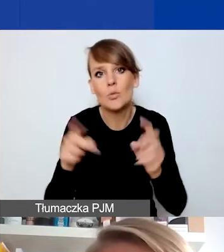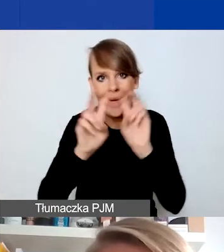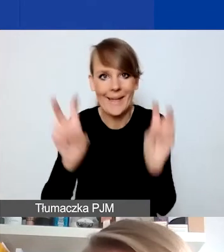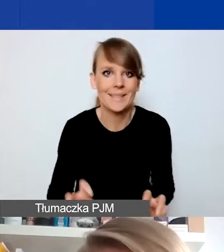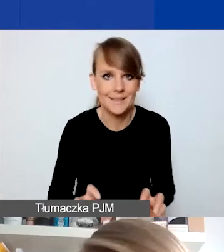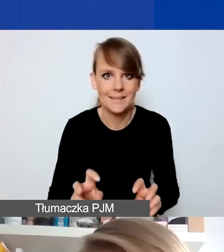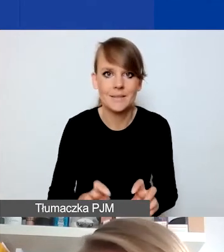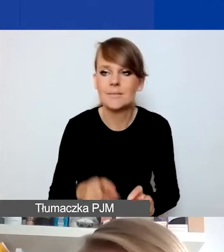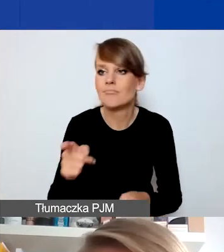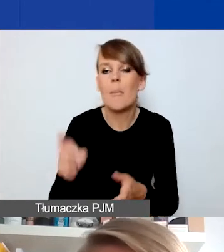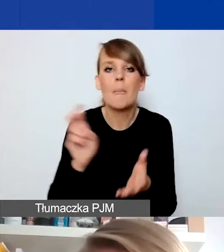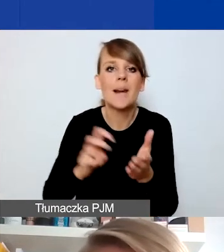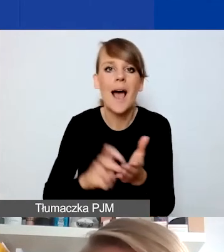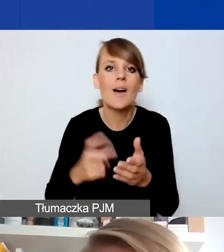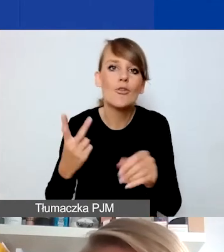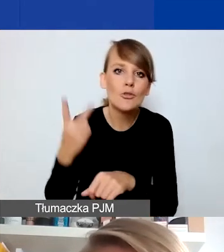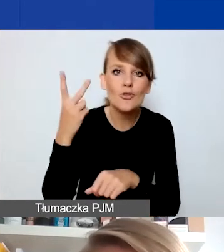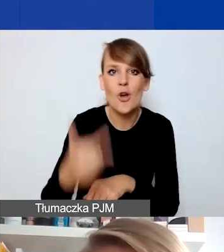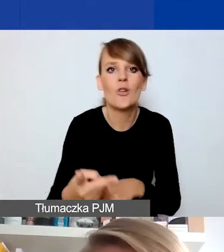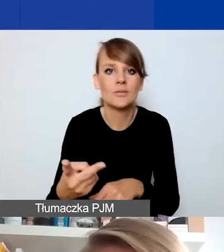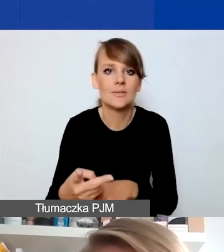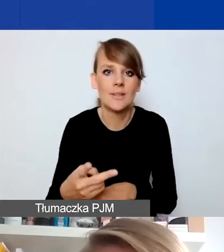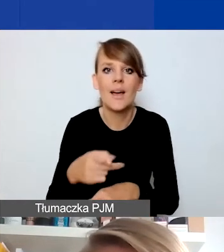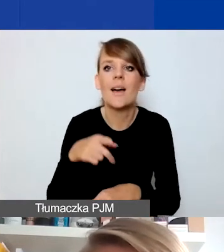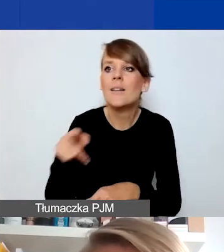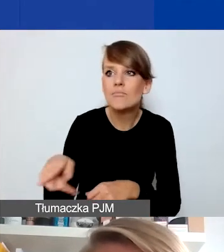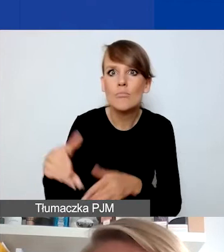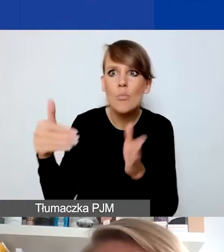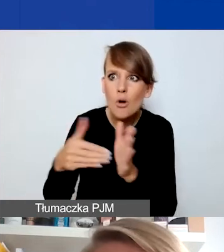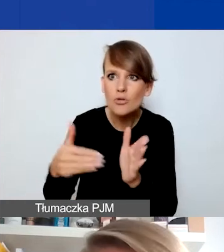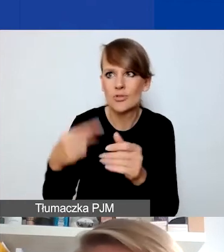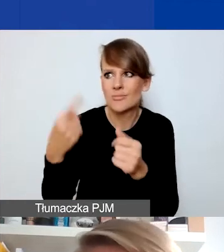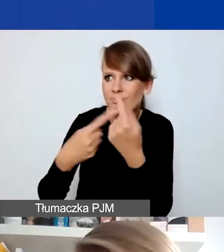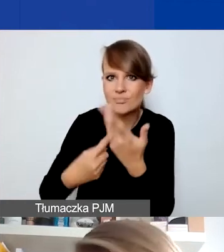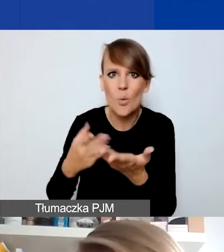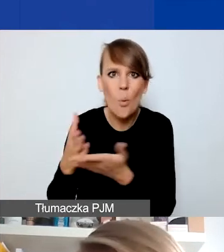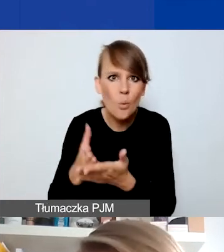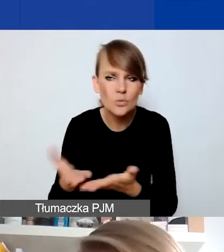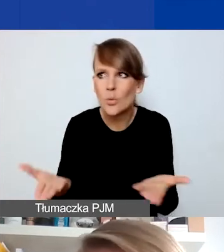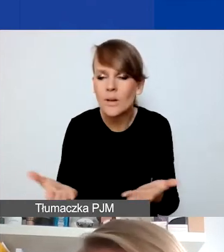braku dostępu do niezbędnych tym odbiorcom i odbiorczyniom usług. Projekt może odpowiadać na to,